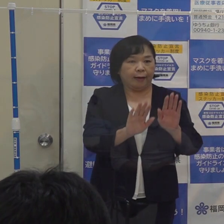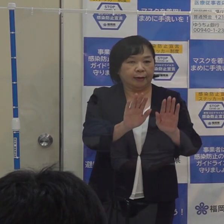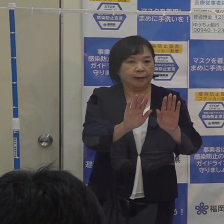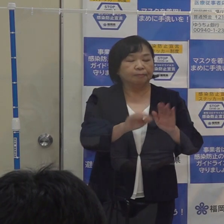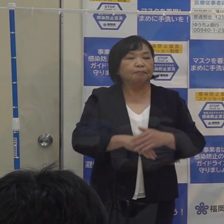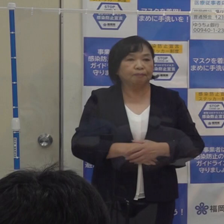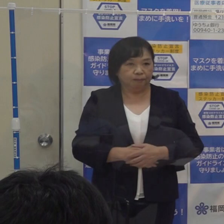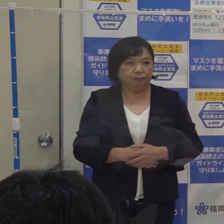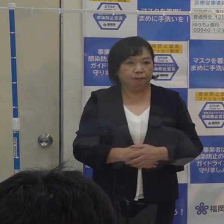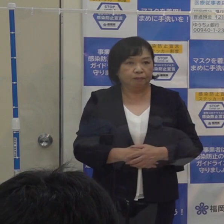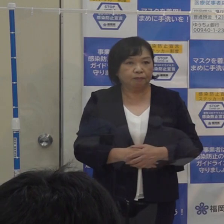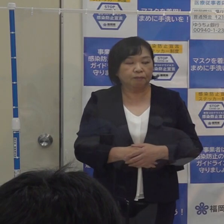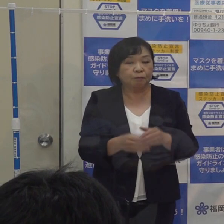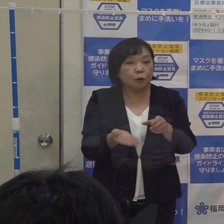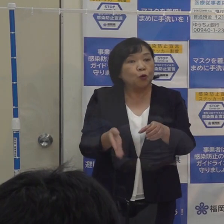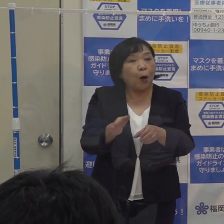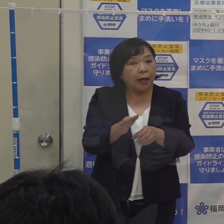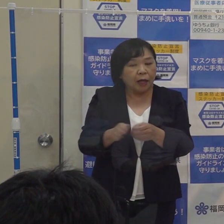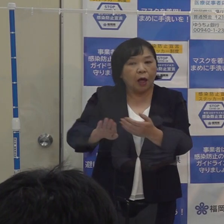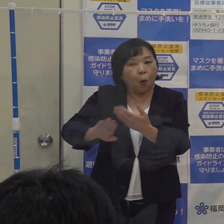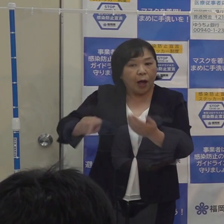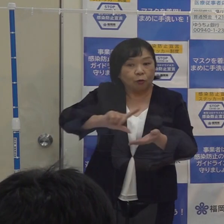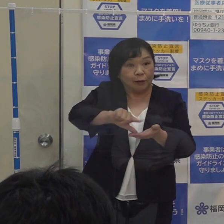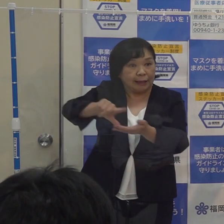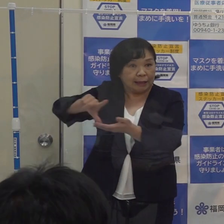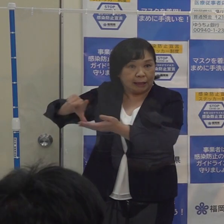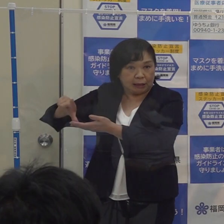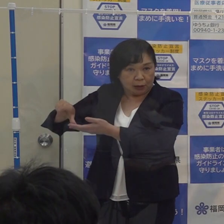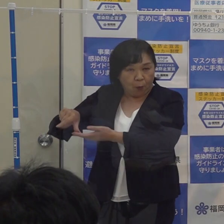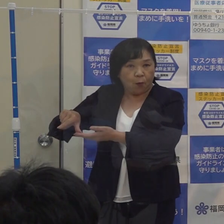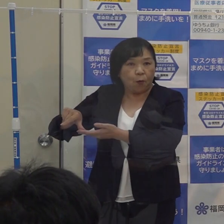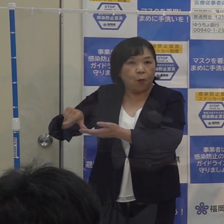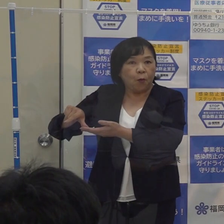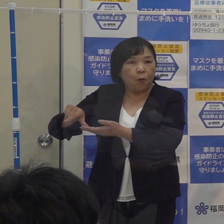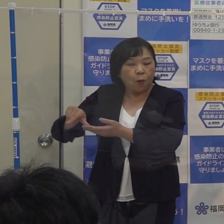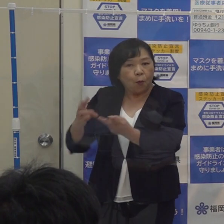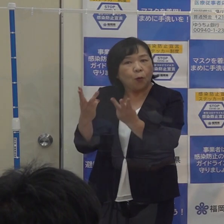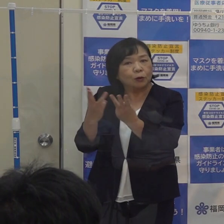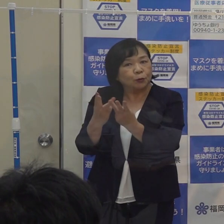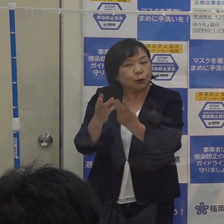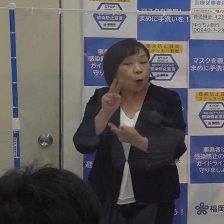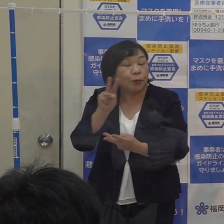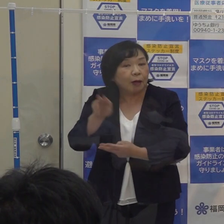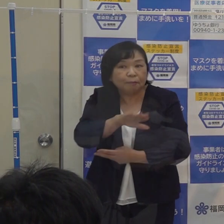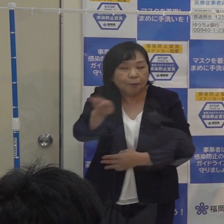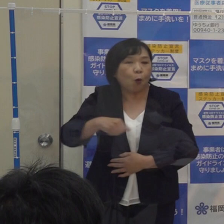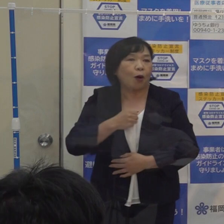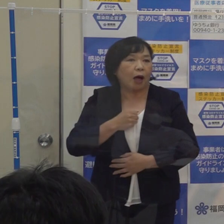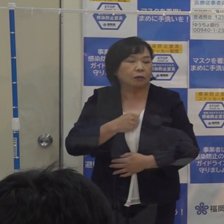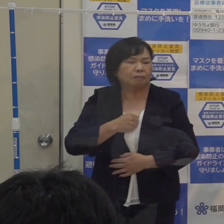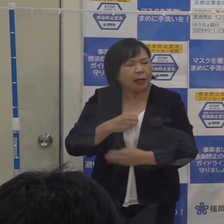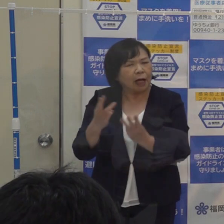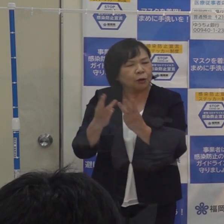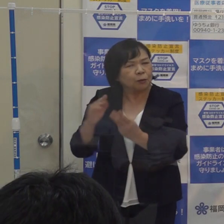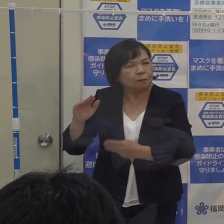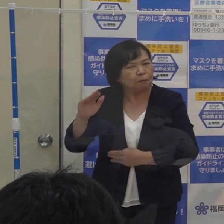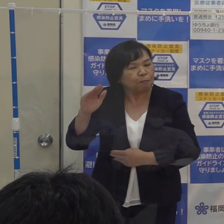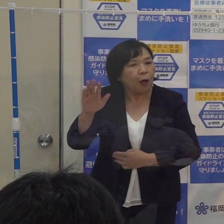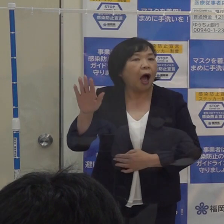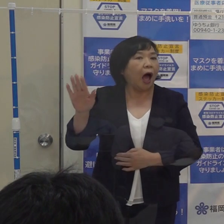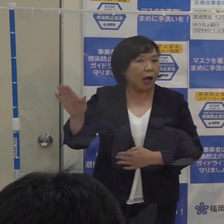それに加えて 他の地域 数字がまだまだ高い水準のところがあるわけですが